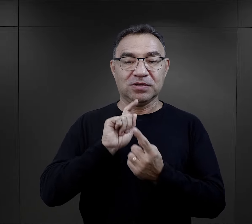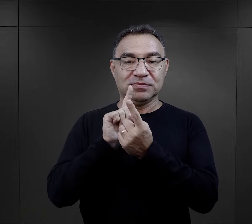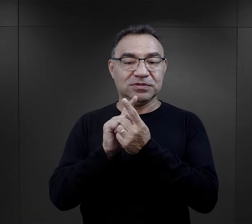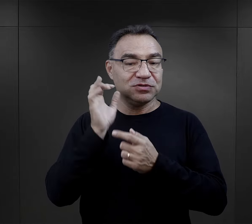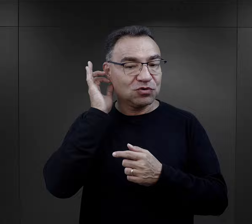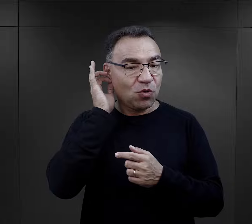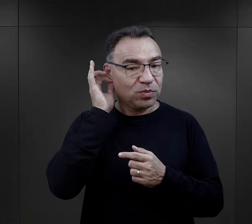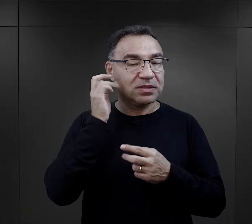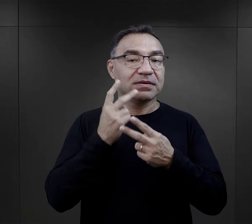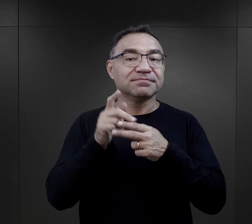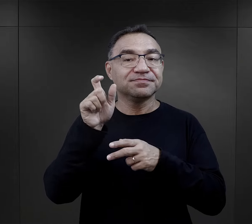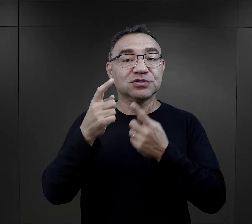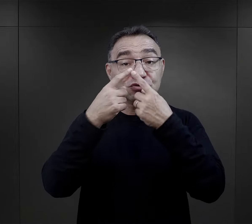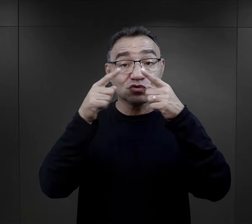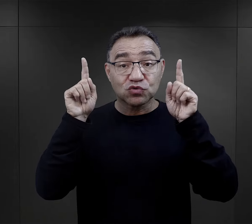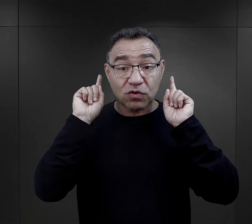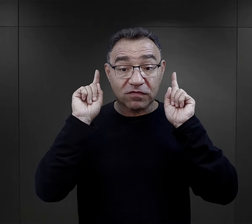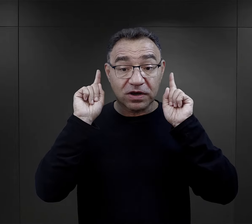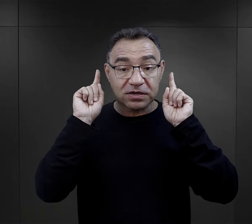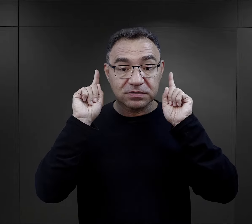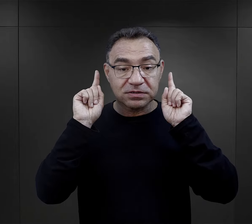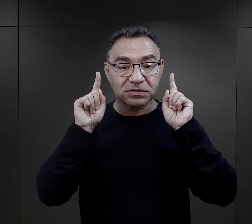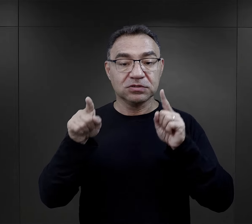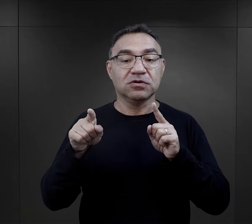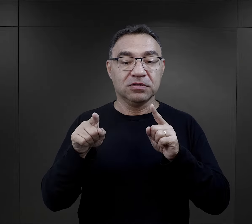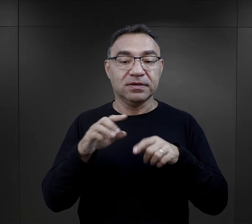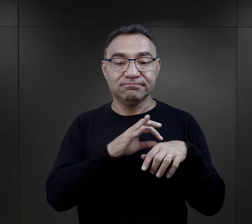Pamiętam moje spotkanie z więźniarką – Słowaczką,